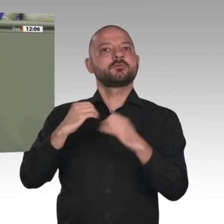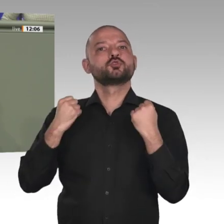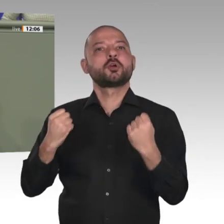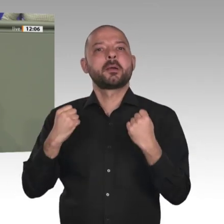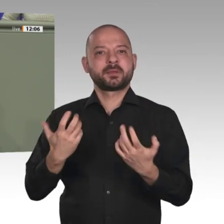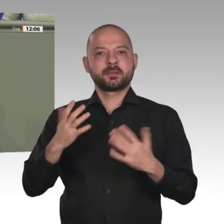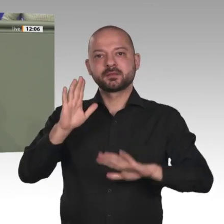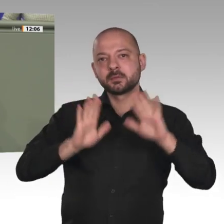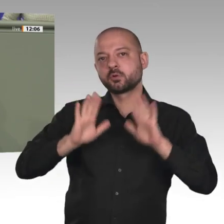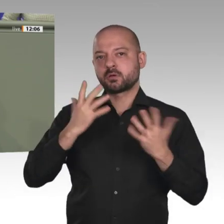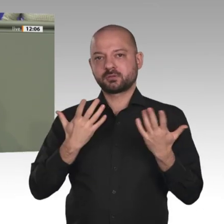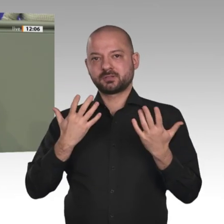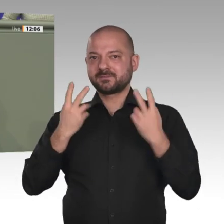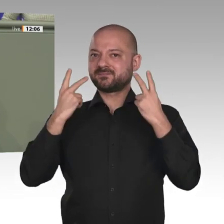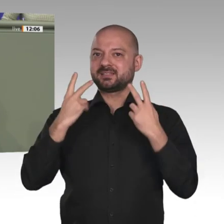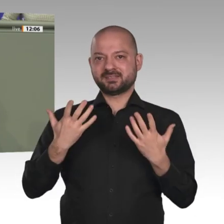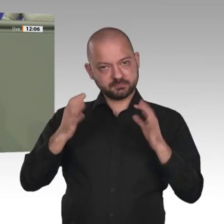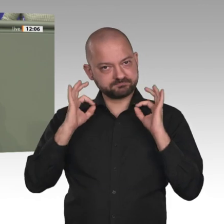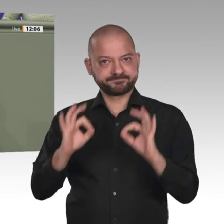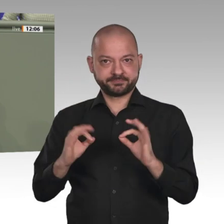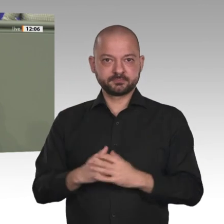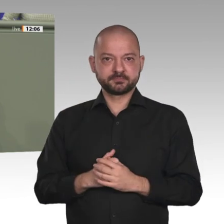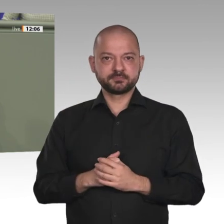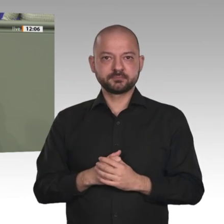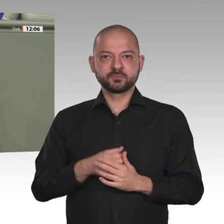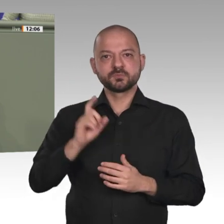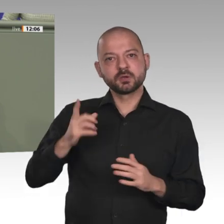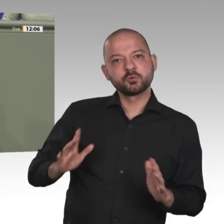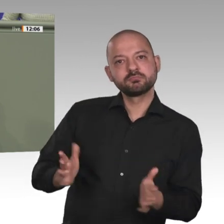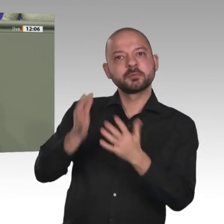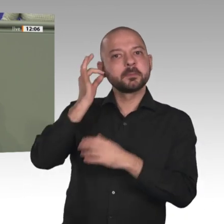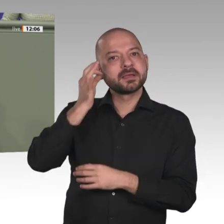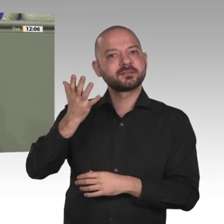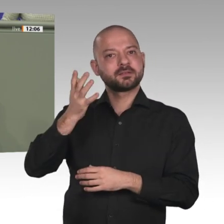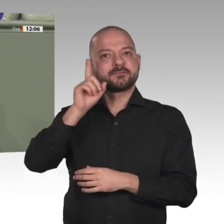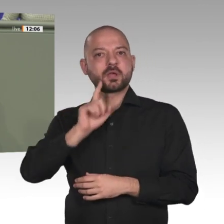Helferinnen und Helfer durch das Militär. Im Sinne eines Responsible Exit wäre es